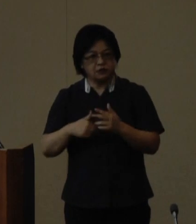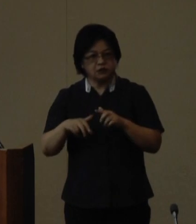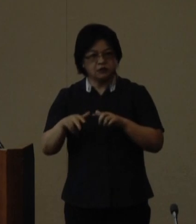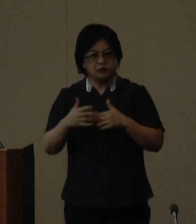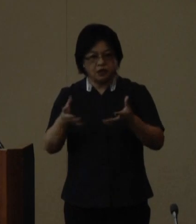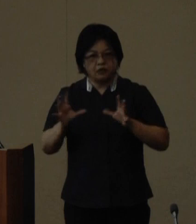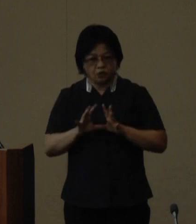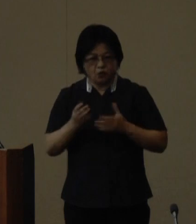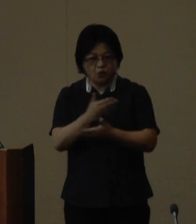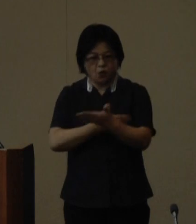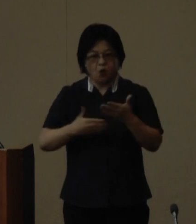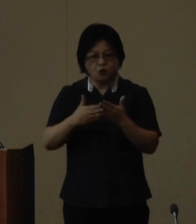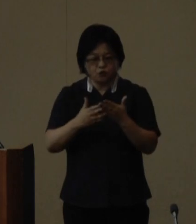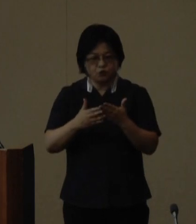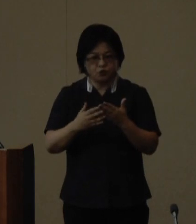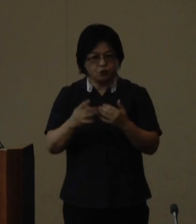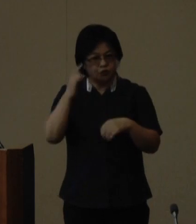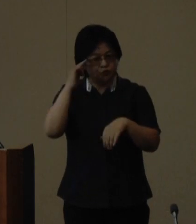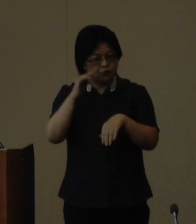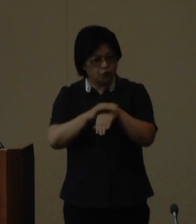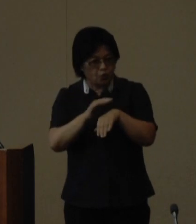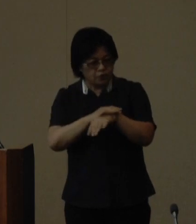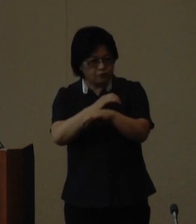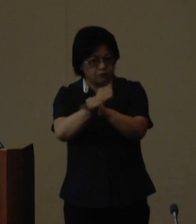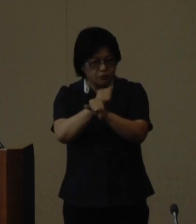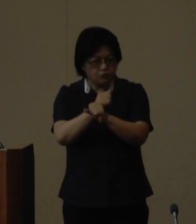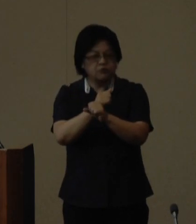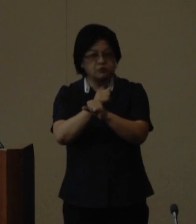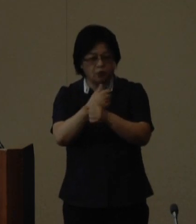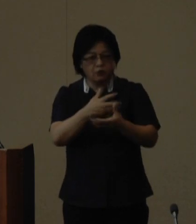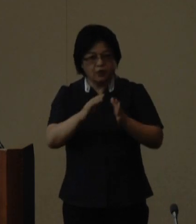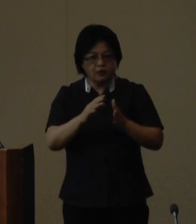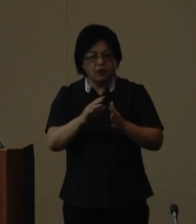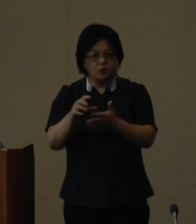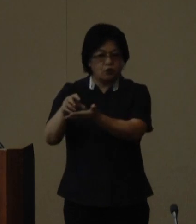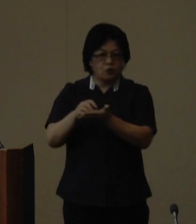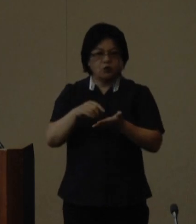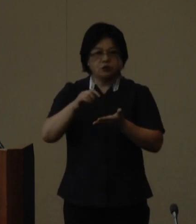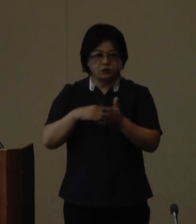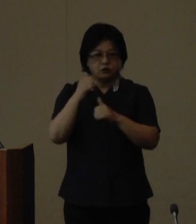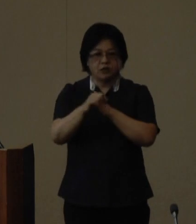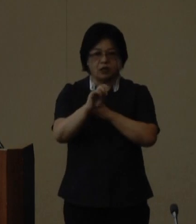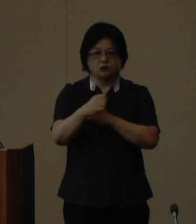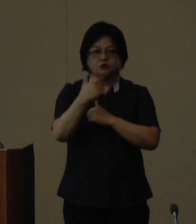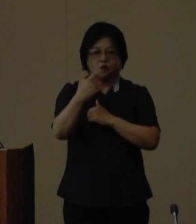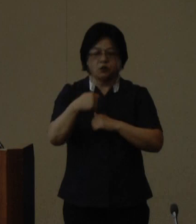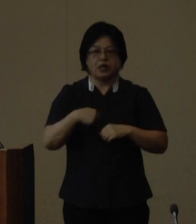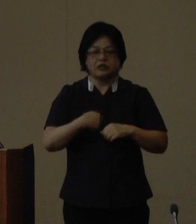創意と工夫に富んだ取組を行っている 団体を表彰する第16回自治体国際交流